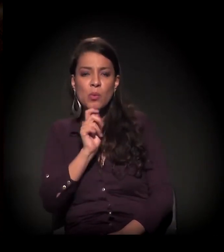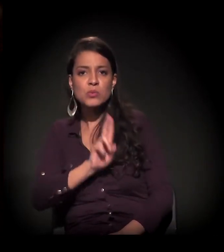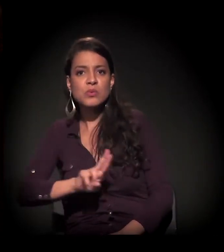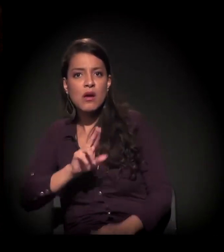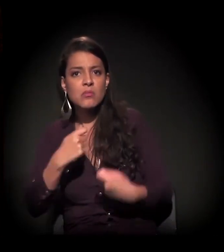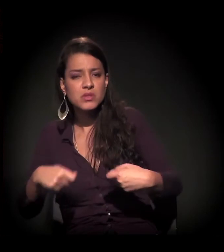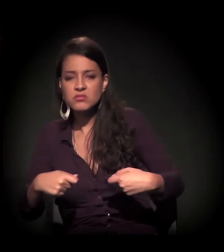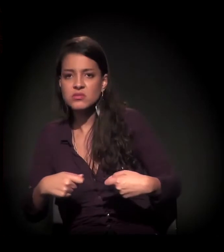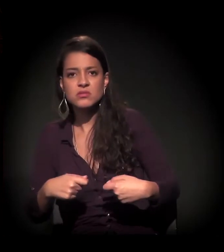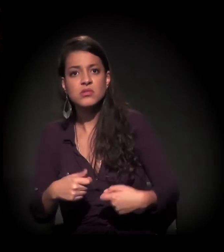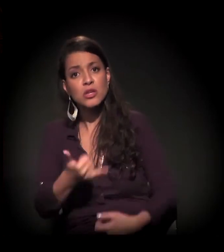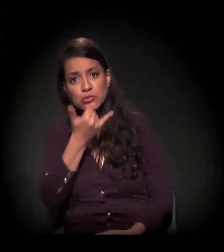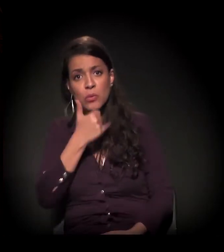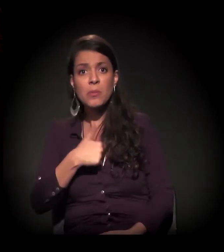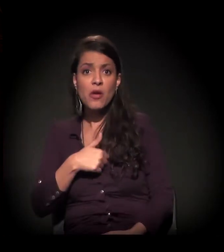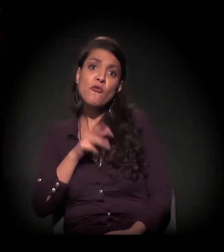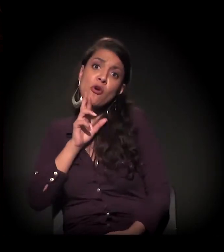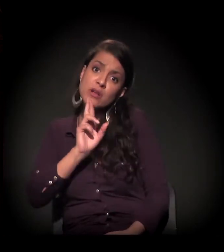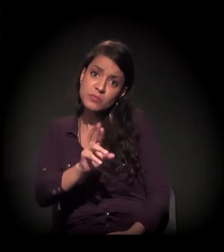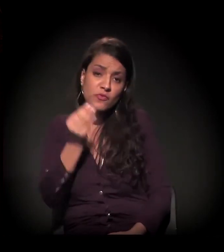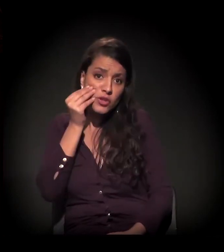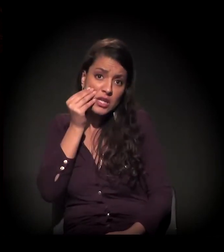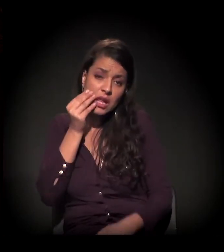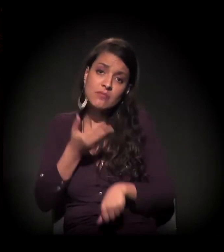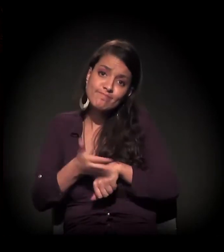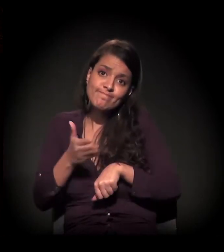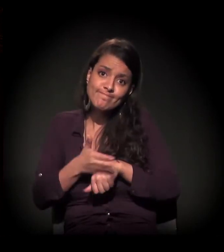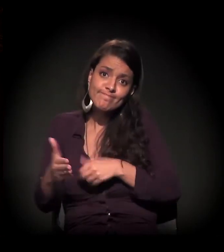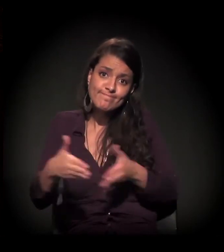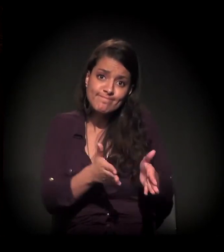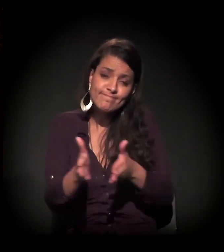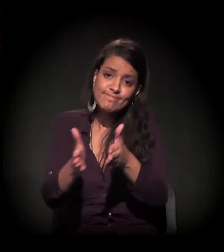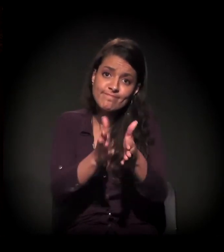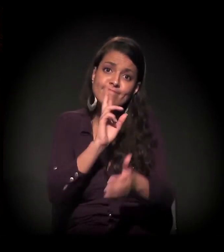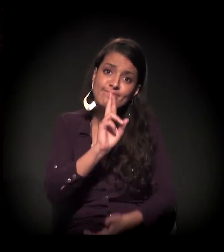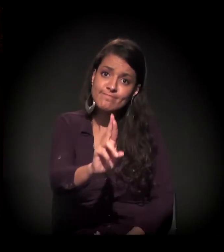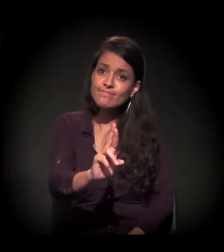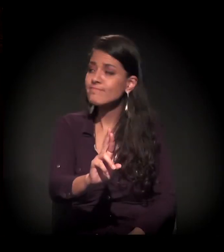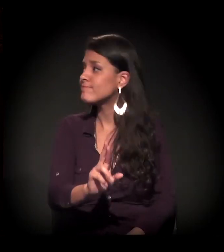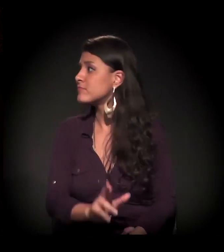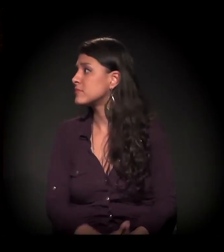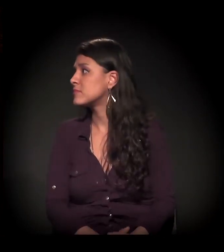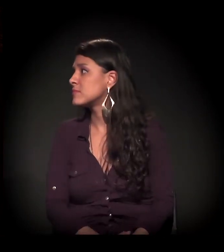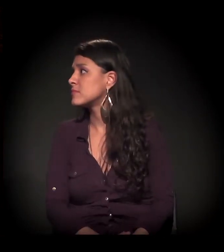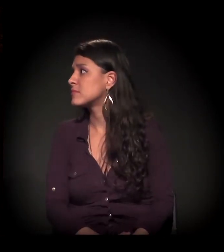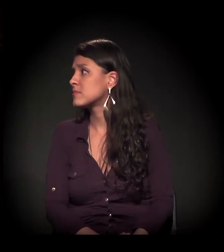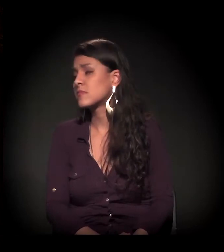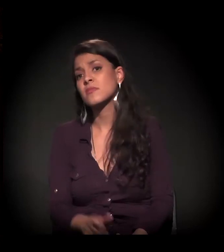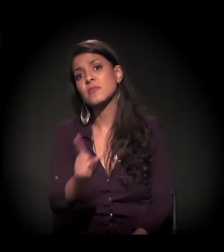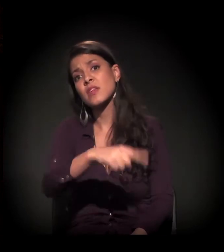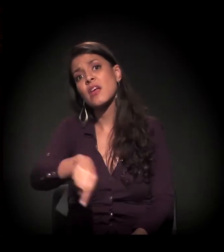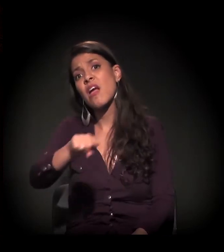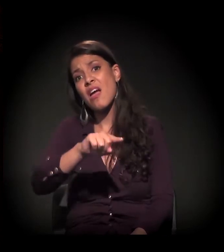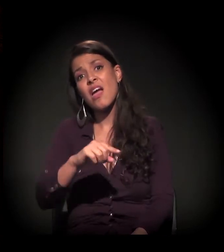É uma resposta que eu vou ter que trilhar um caminho para responder. Mas ledo engano quem acredita que o grande problema da Cracolândia